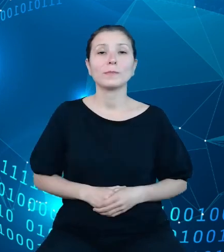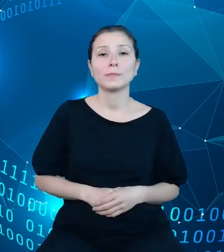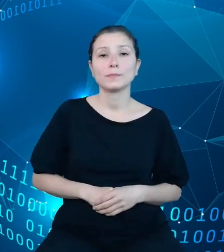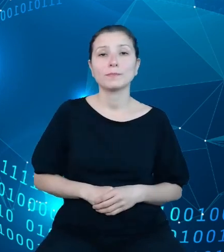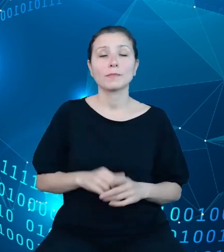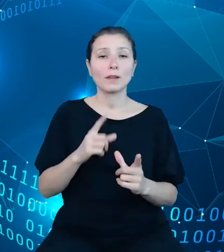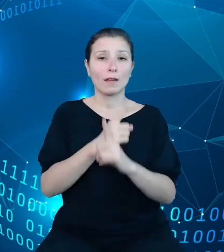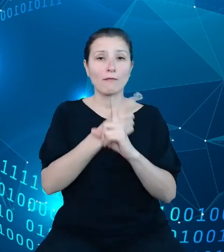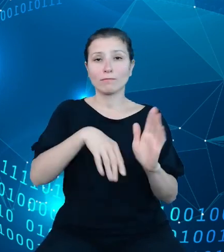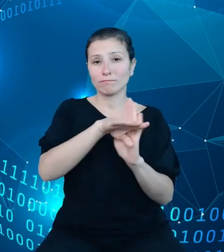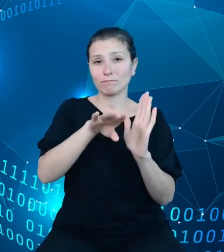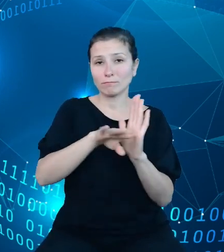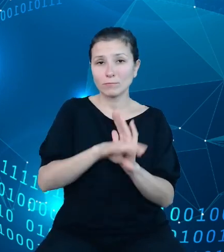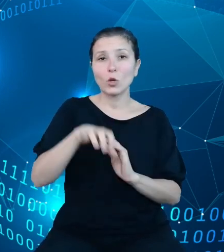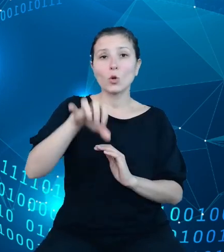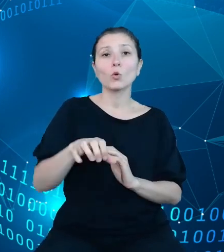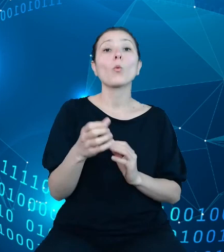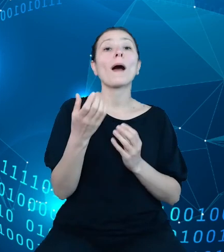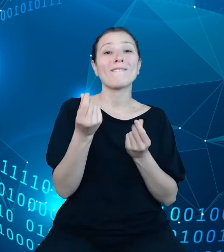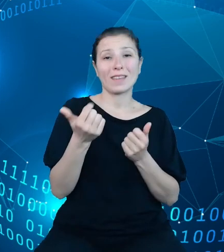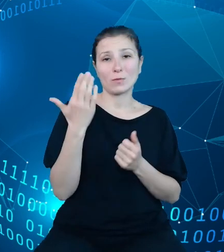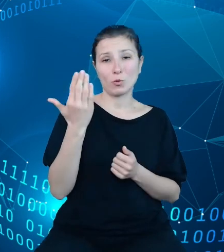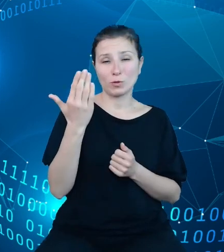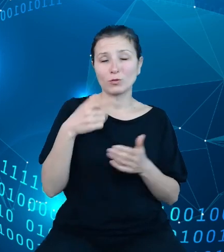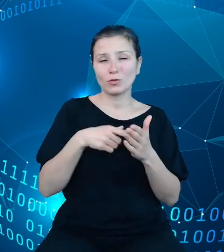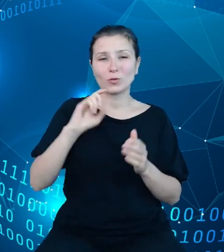finansów publicznych stanowią one główny filar gospodarki finansowej